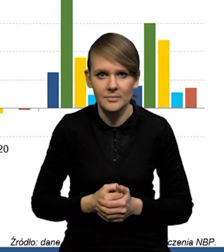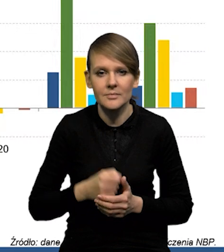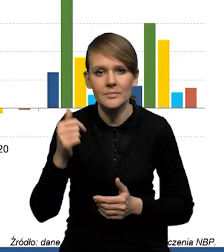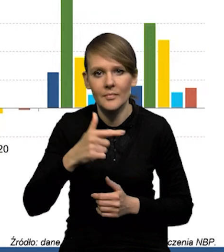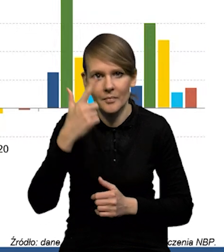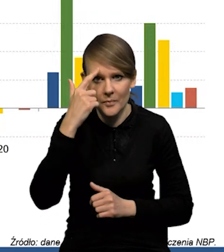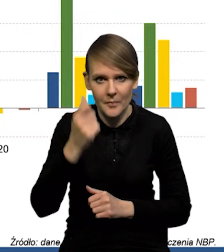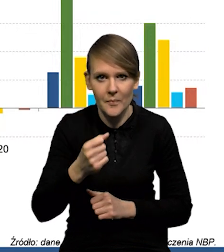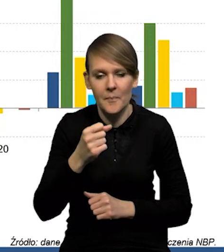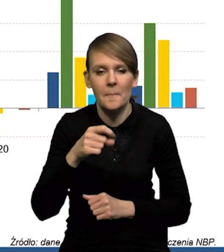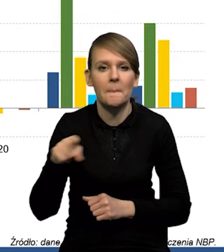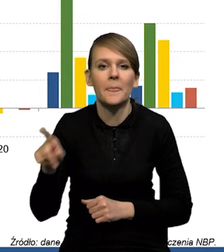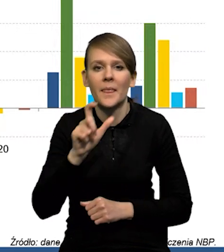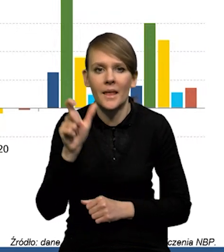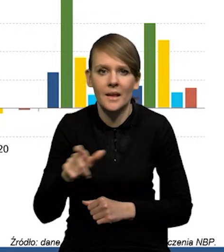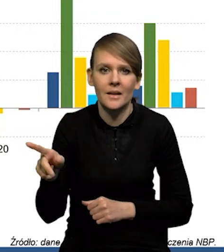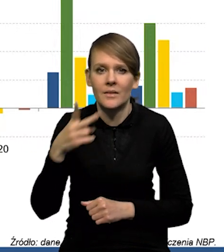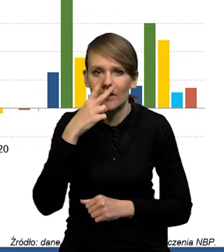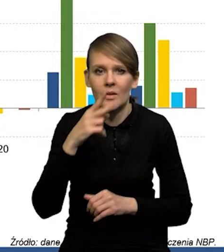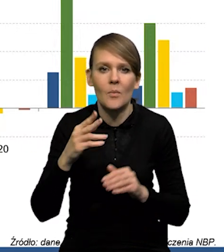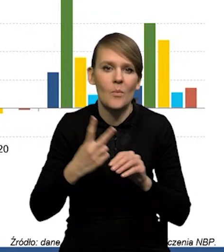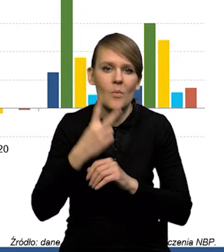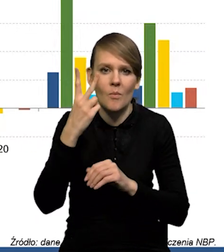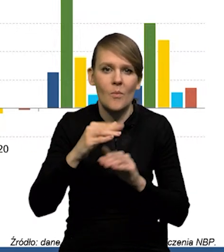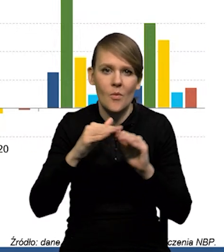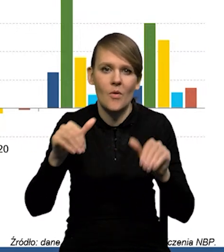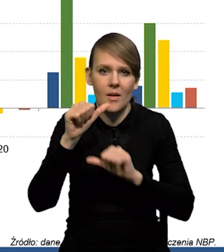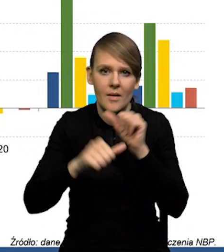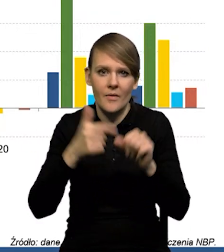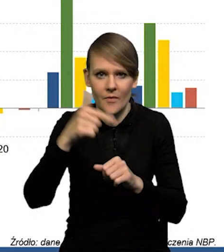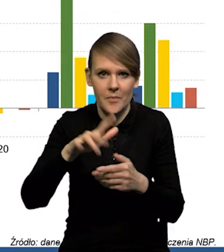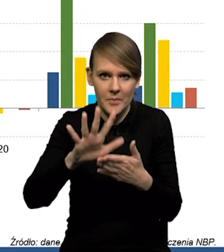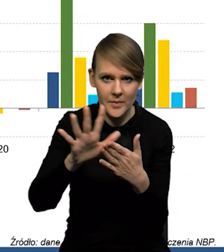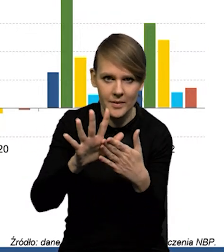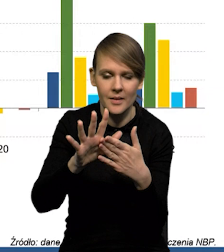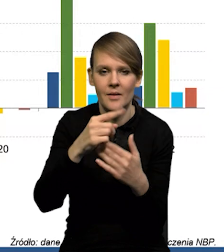że one cały czas kształtują się wyraźnie na tych poziomach, powyżej tych poziomów z lat 2015-19.